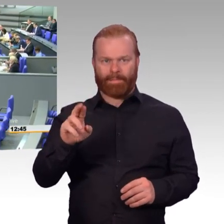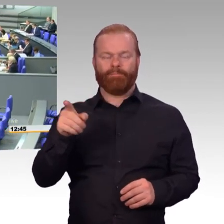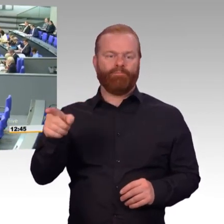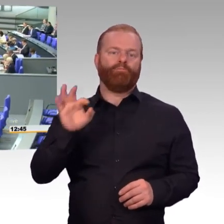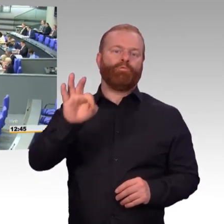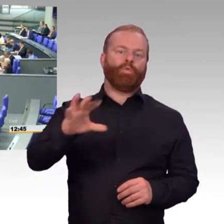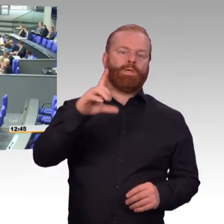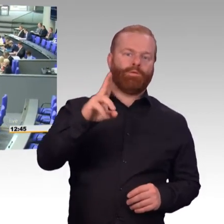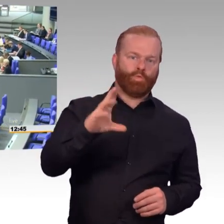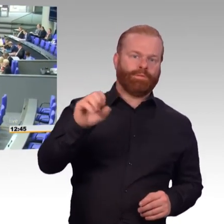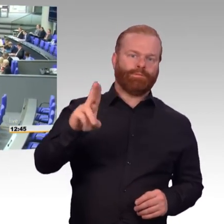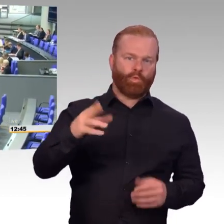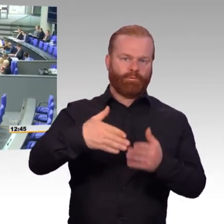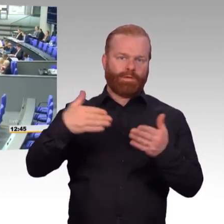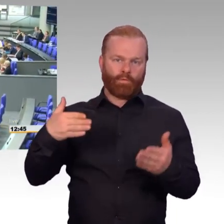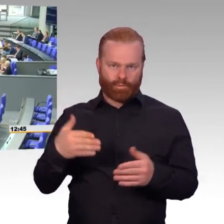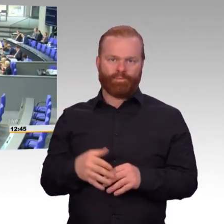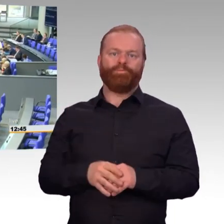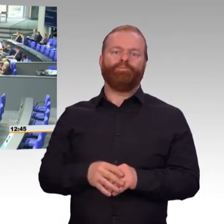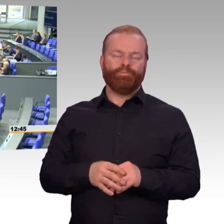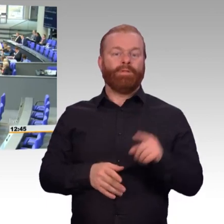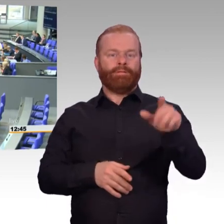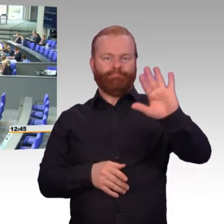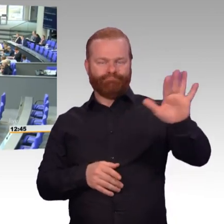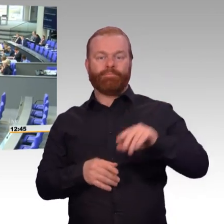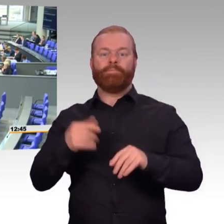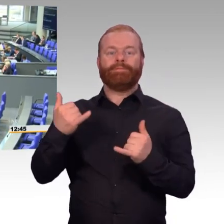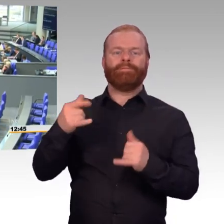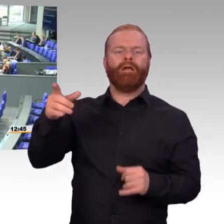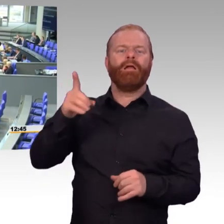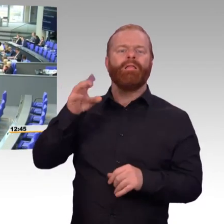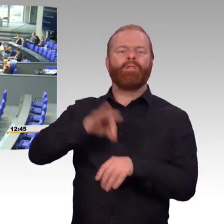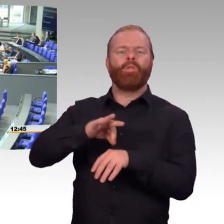Und die meisten Menschen denken bei dem Stichwort Einsatzbereitschaft an Flugzeuge,